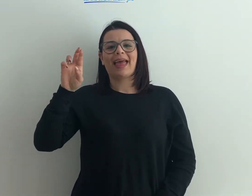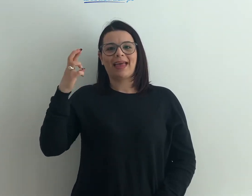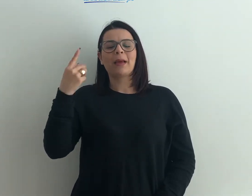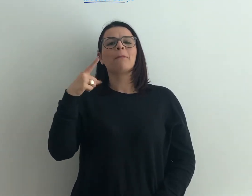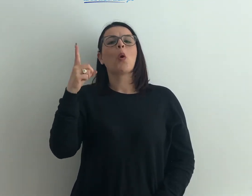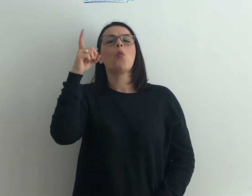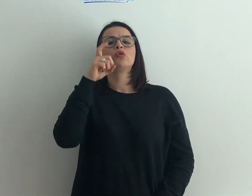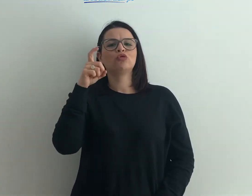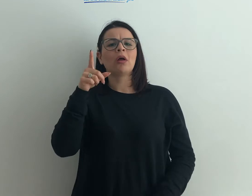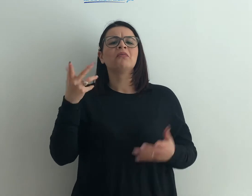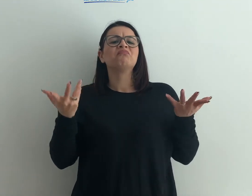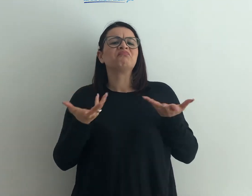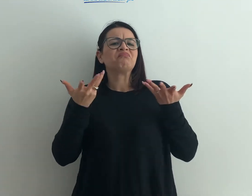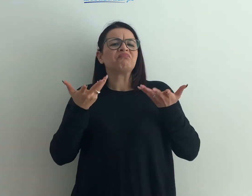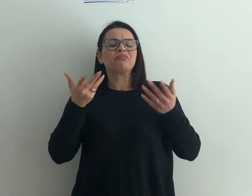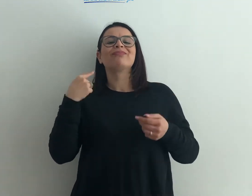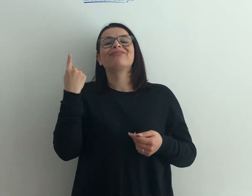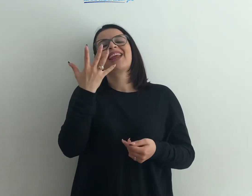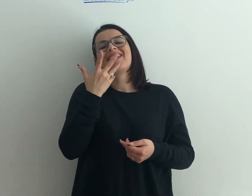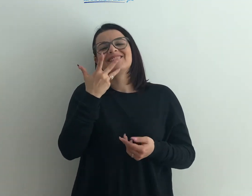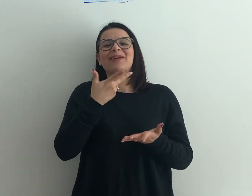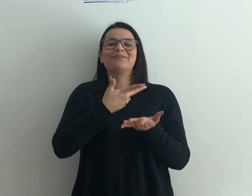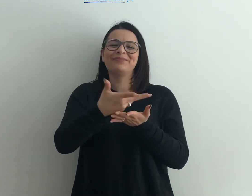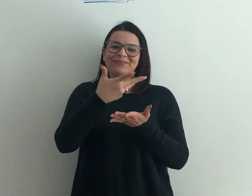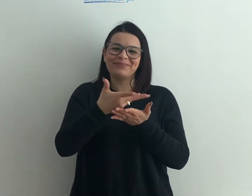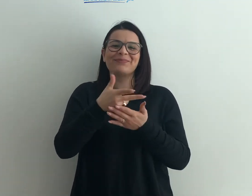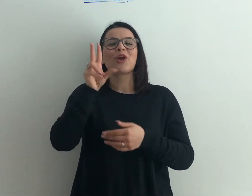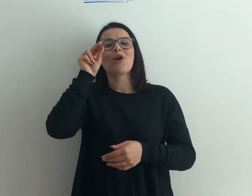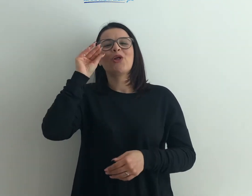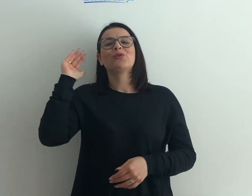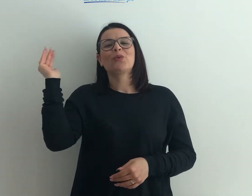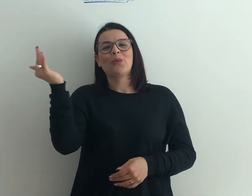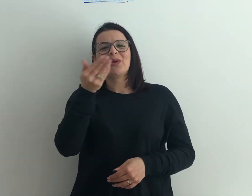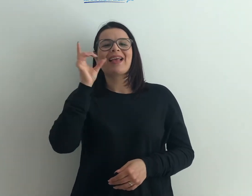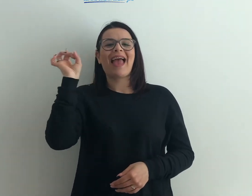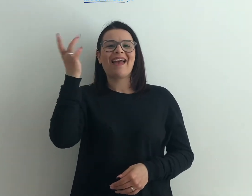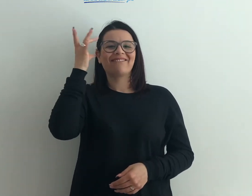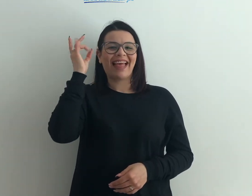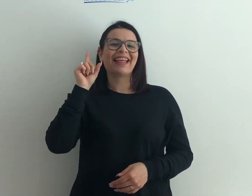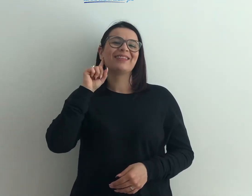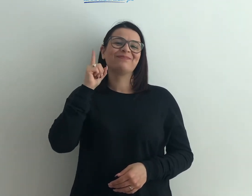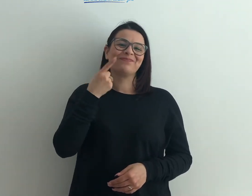Di cosa si tratta? Potete raccontarci un evento di vostra conoscenza che riguardi